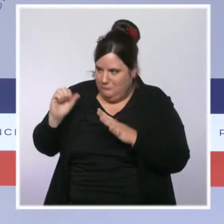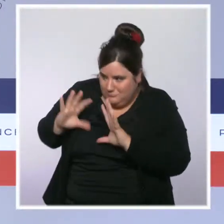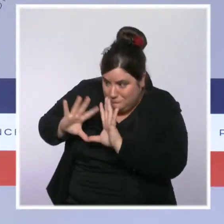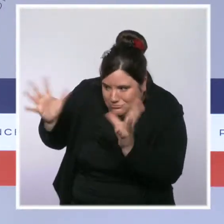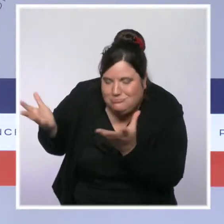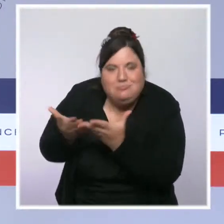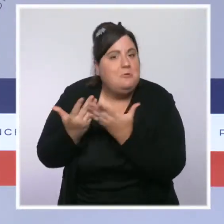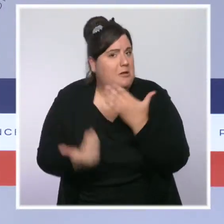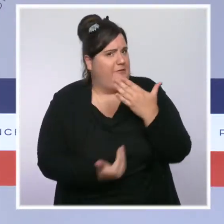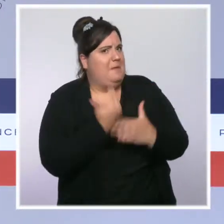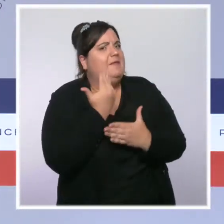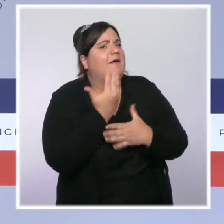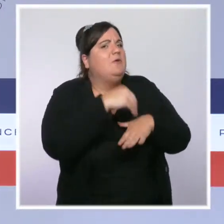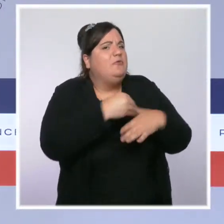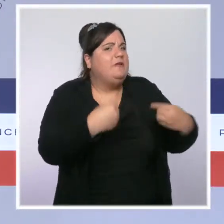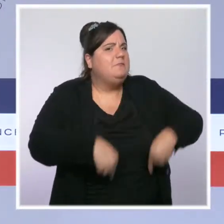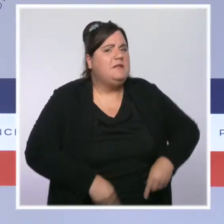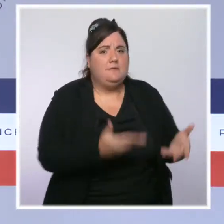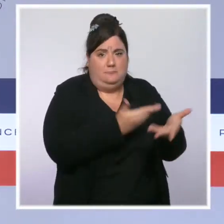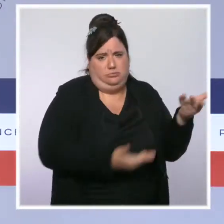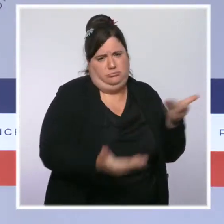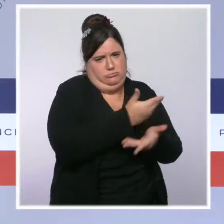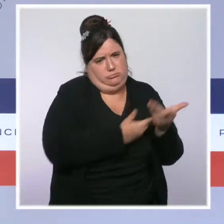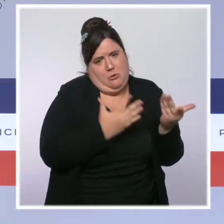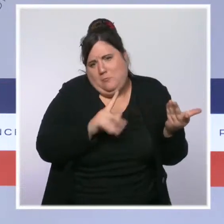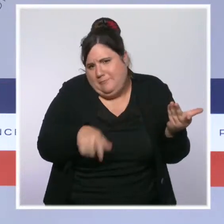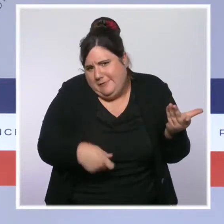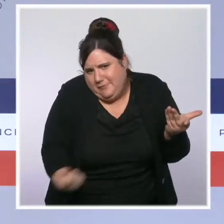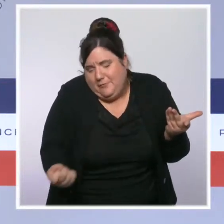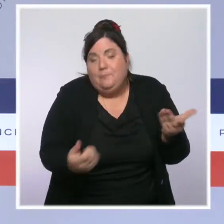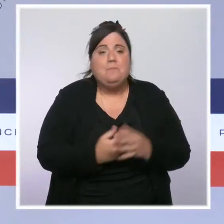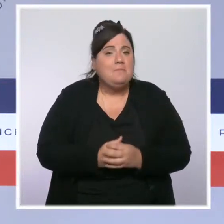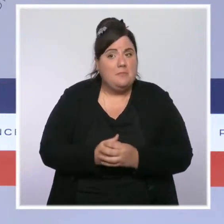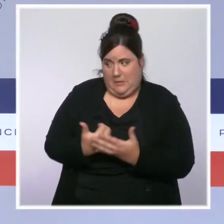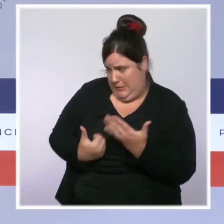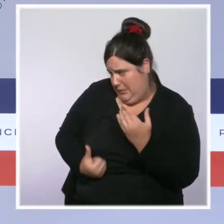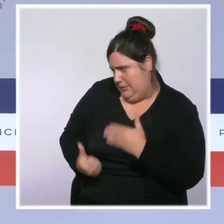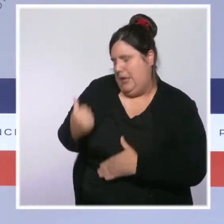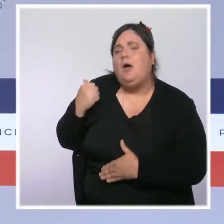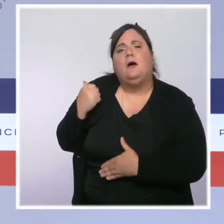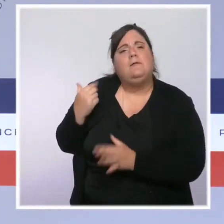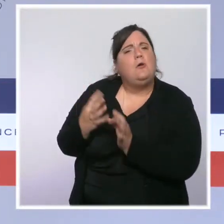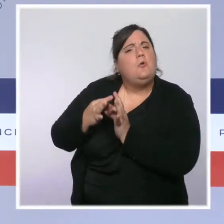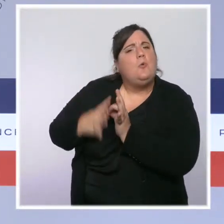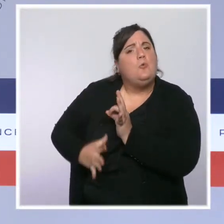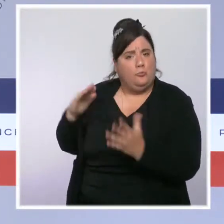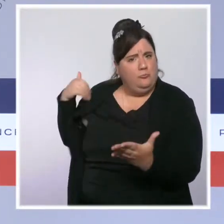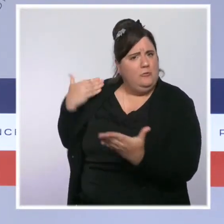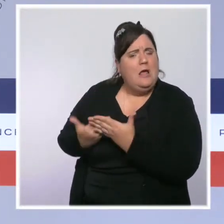Ce matin, le président de la République est revenu sur les conclusions du Beauvau de la sécurité et le ministre de